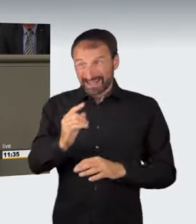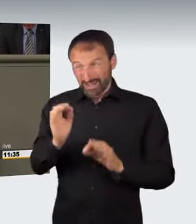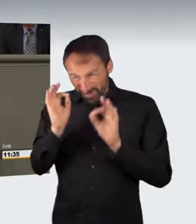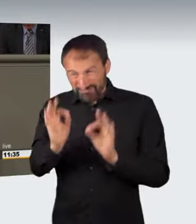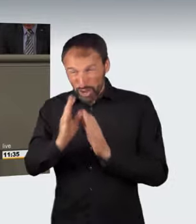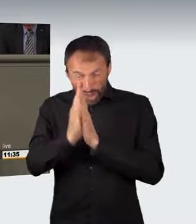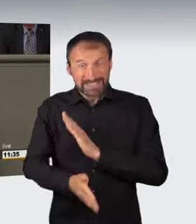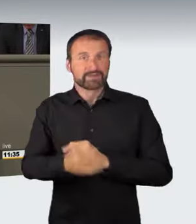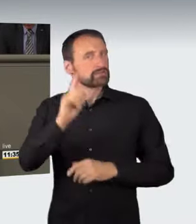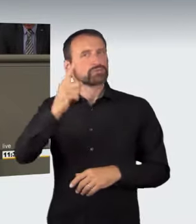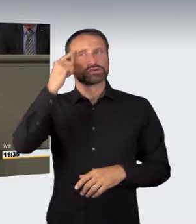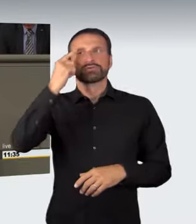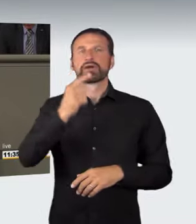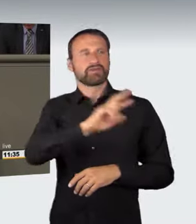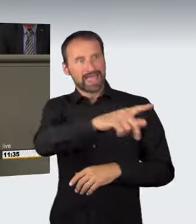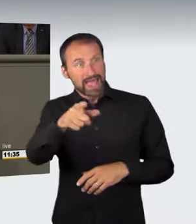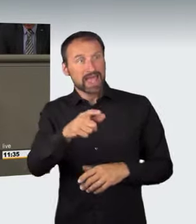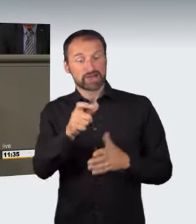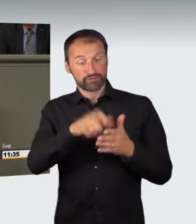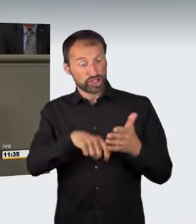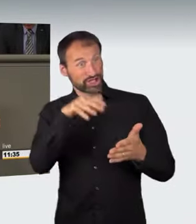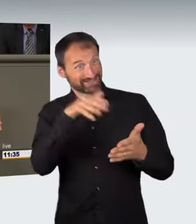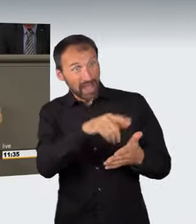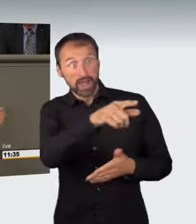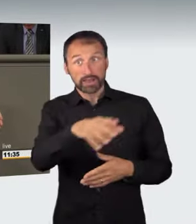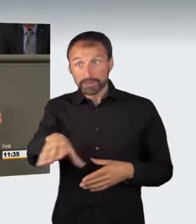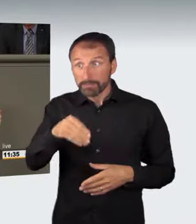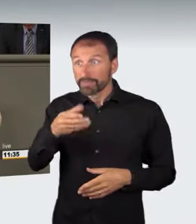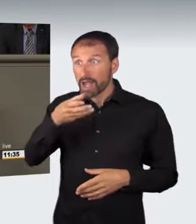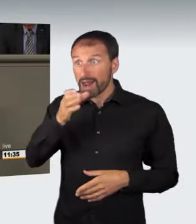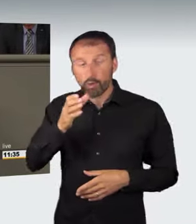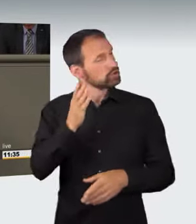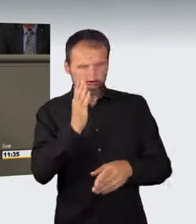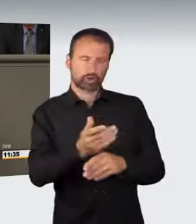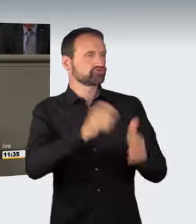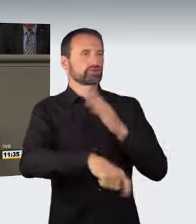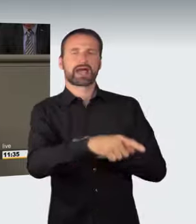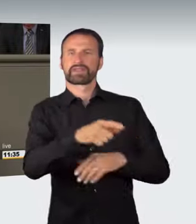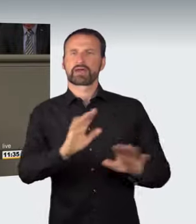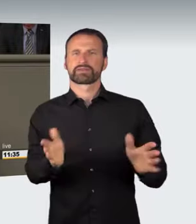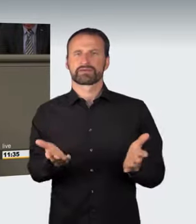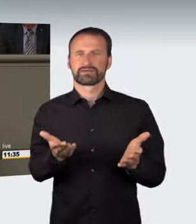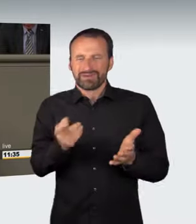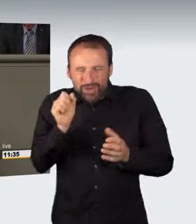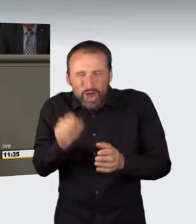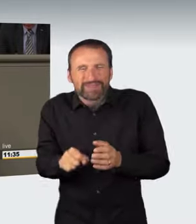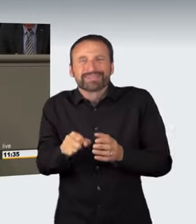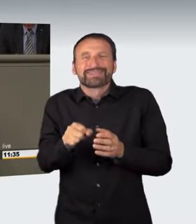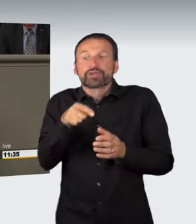bei Führerscheinbesitzern unter Strafe stellen müsste; denn aus diesem Trinken von Alkohol könnte sich die konkrete Gefährdung ergeben.